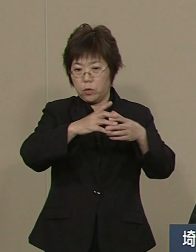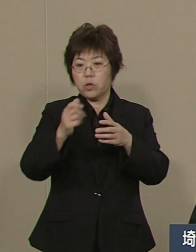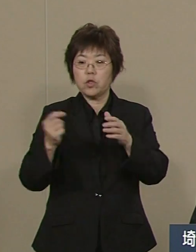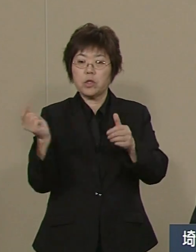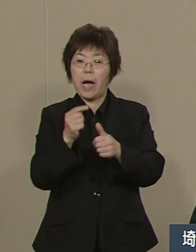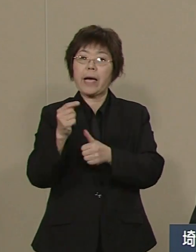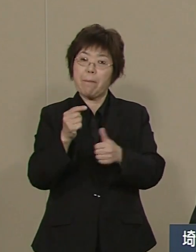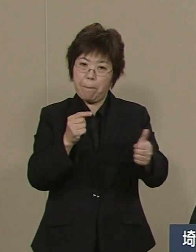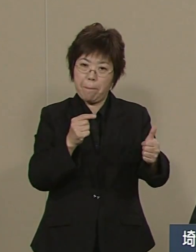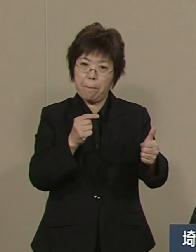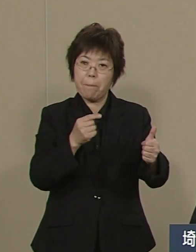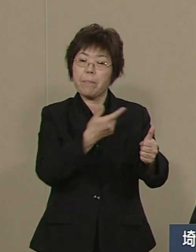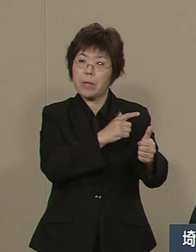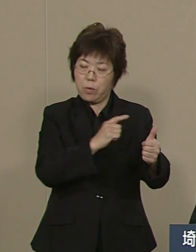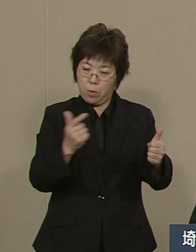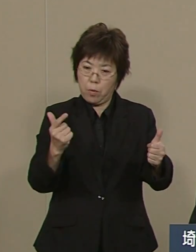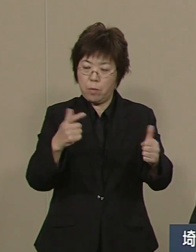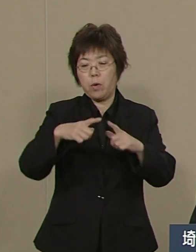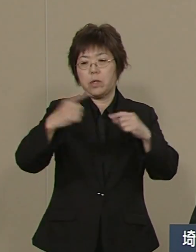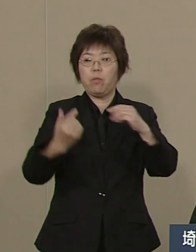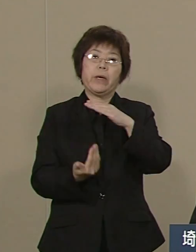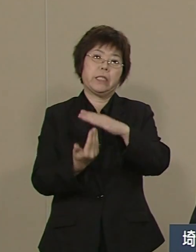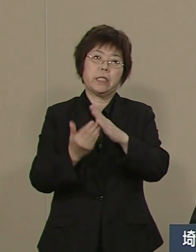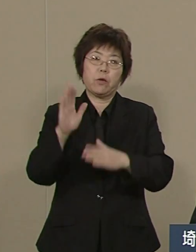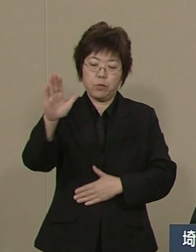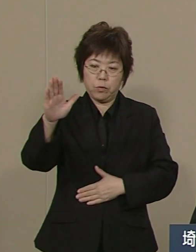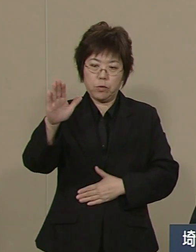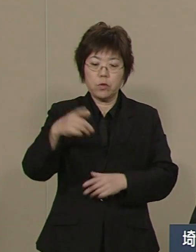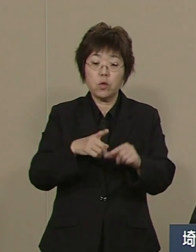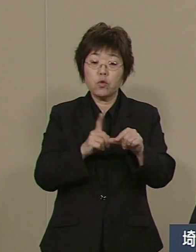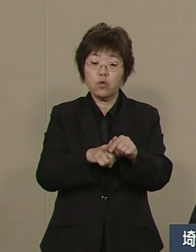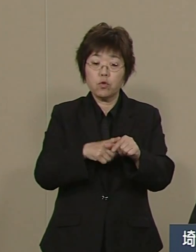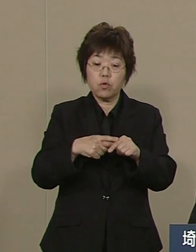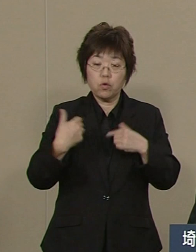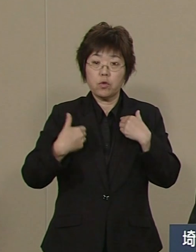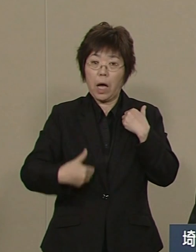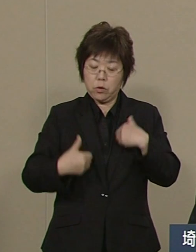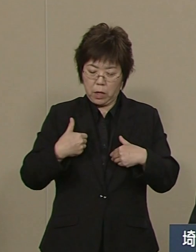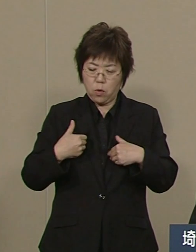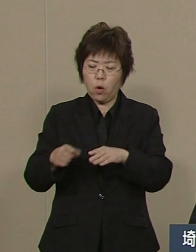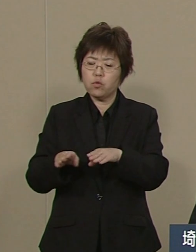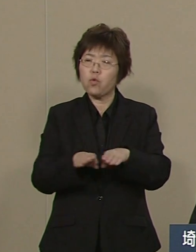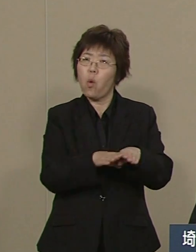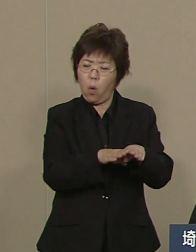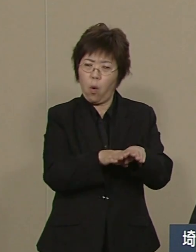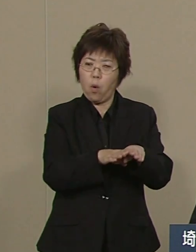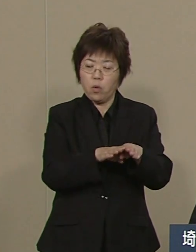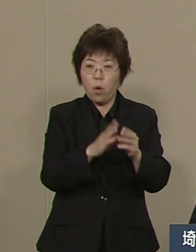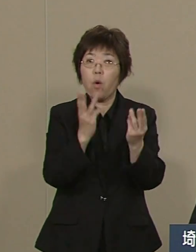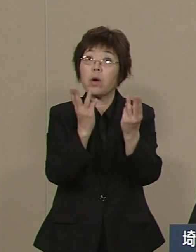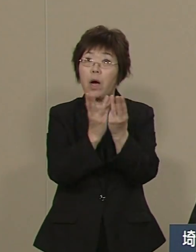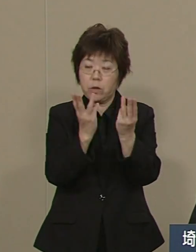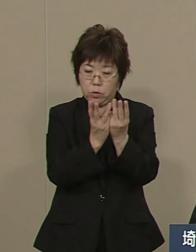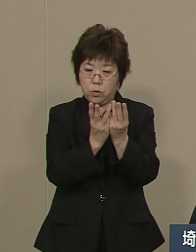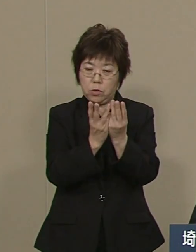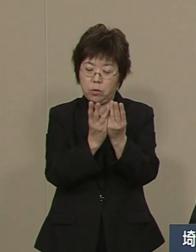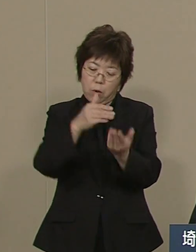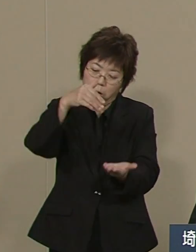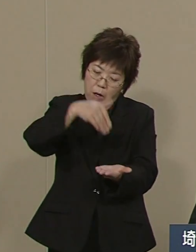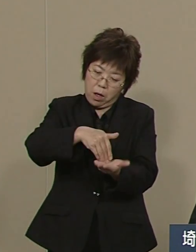そして 不登校も 中学生の不登校も ワースト８からベスト８まで 伸ばしました